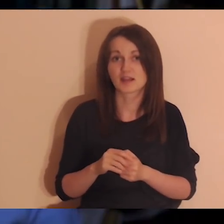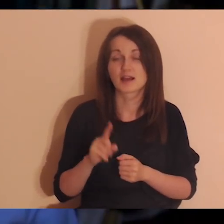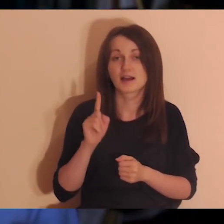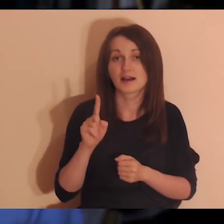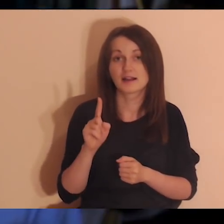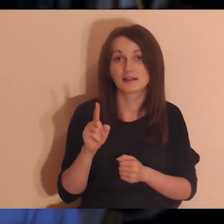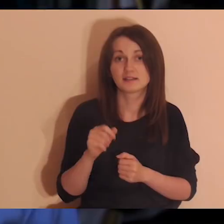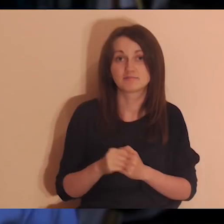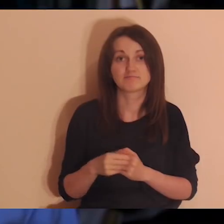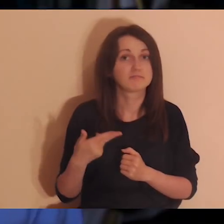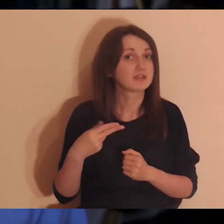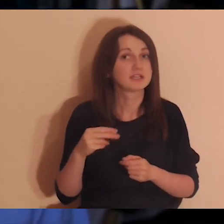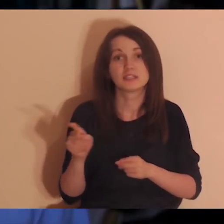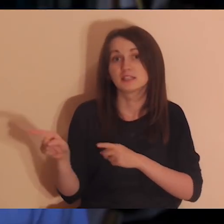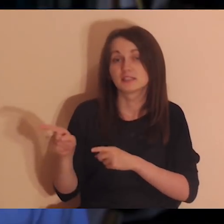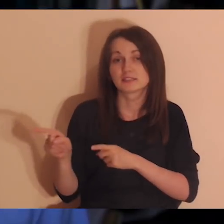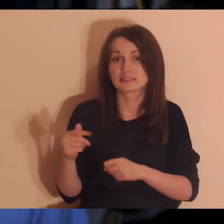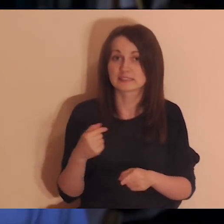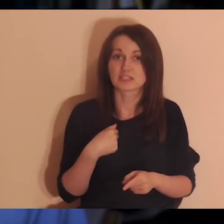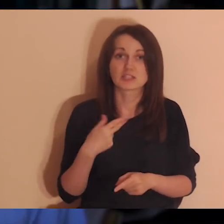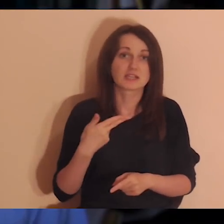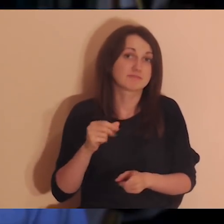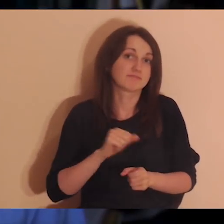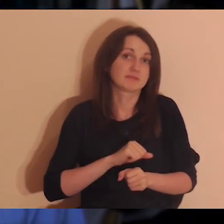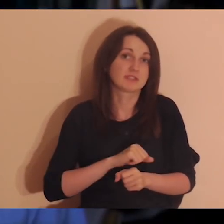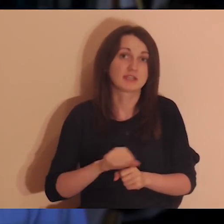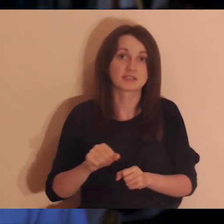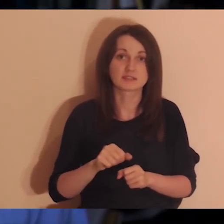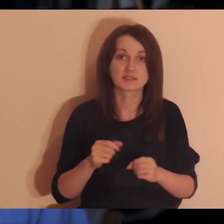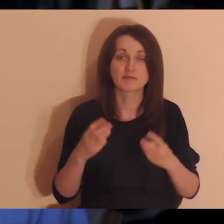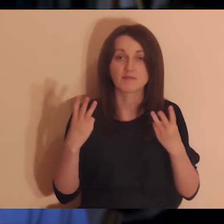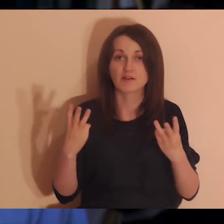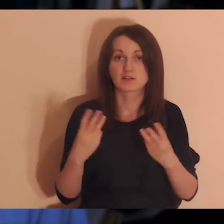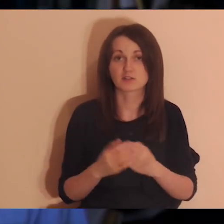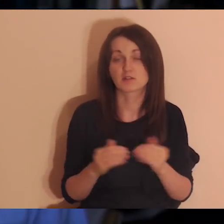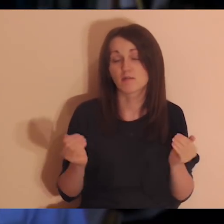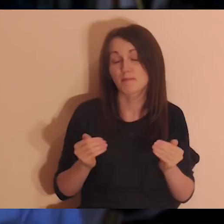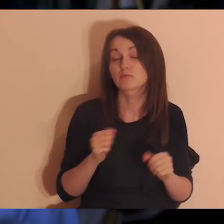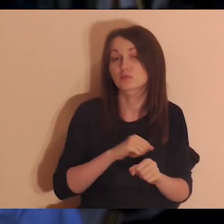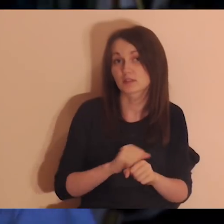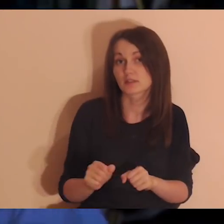ale to nie znaczy, że ja nie jestem ważny dla tej osoby, jestem.